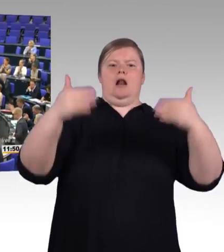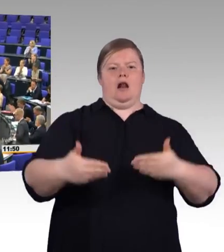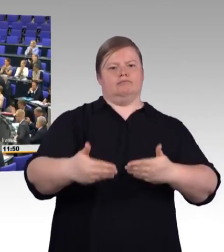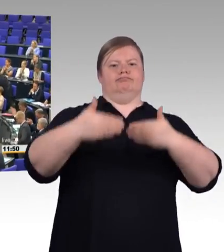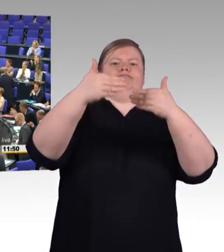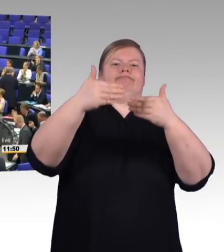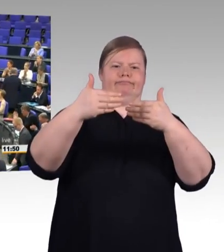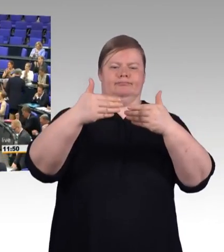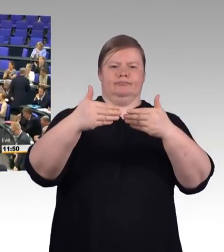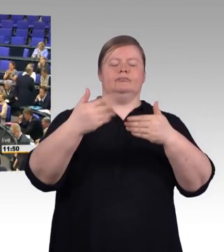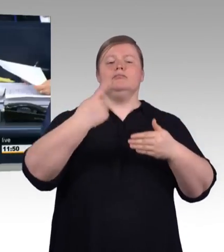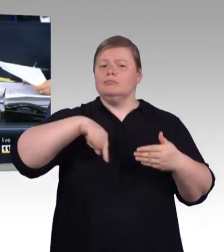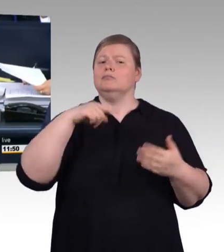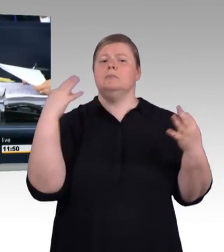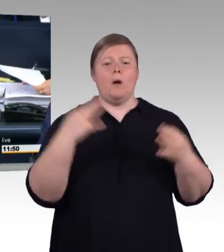Nächster Redner ist Doktor Jens Brandenburg, FDP-Fraktion.